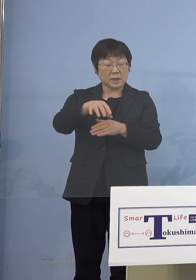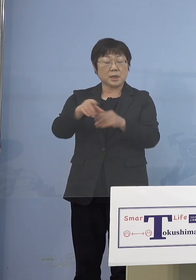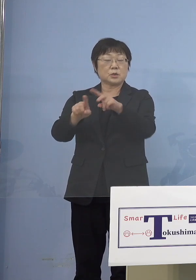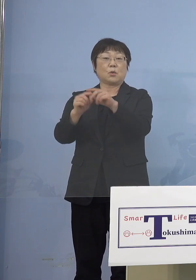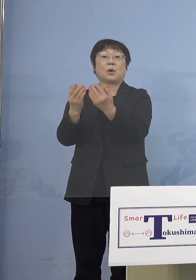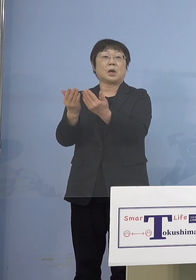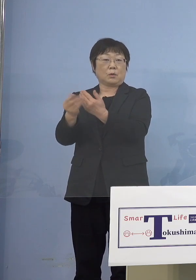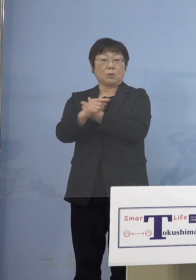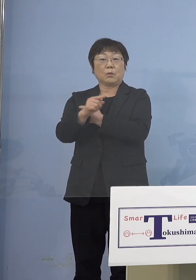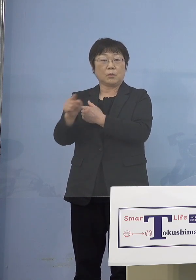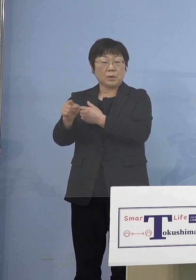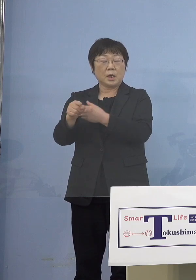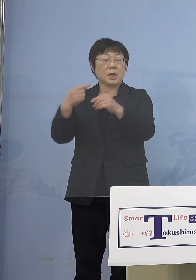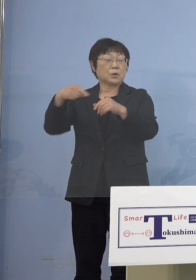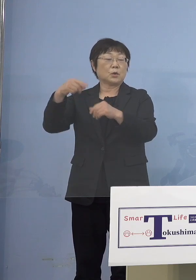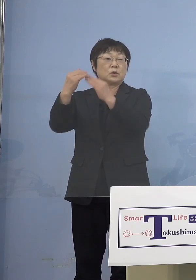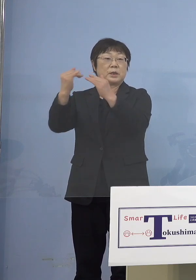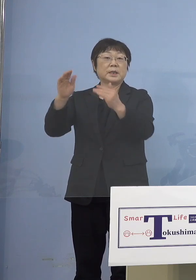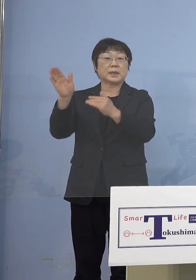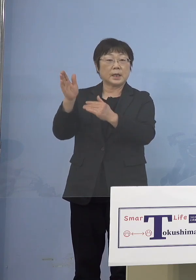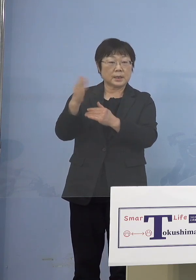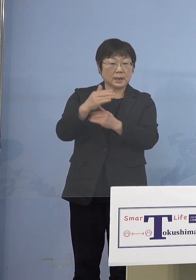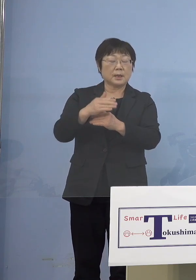こうしたところは 教育委員会の方でそういうのを